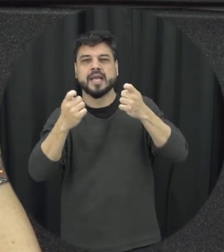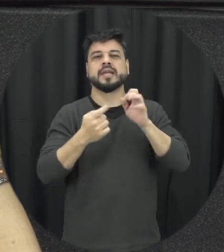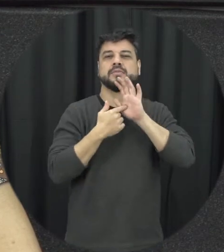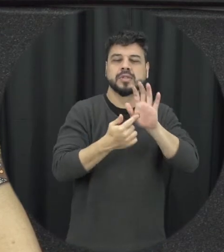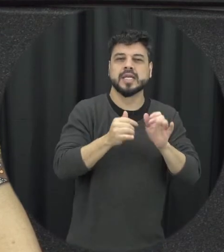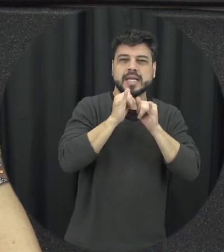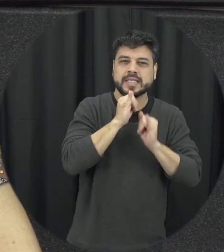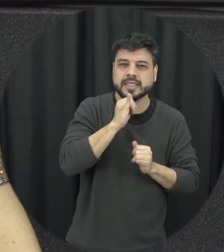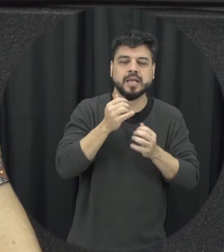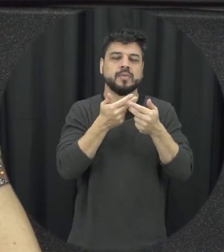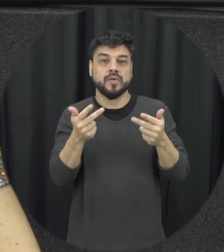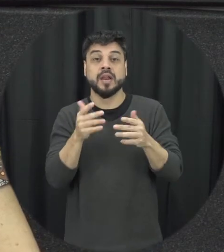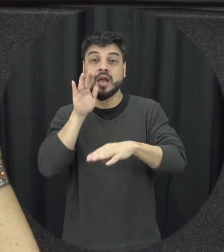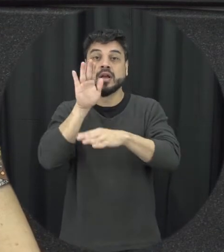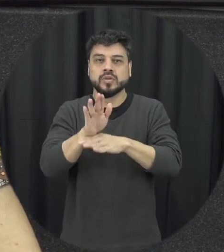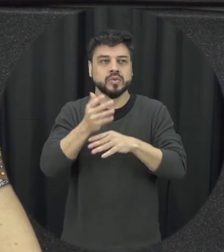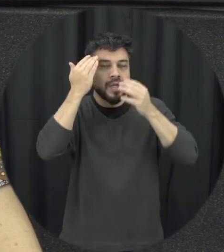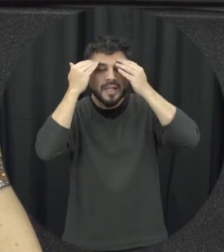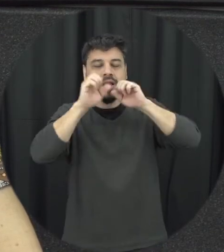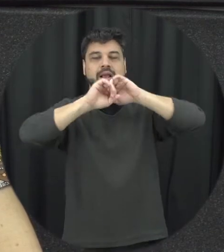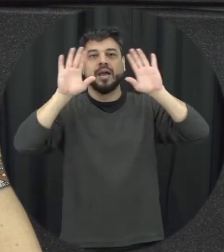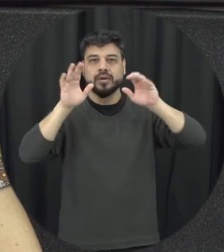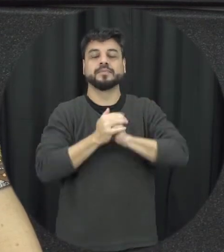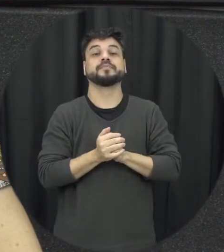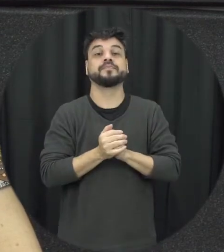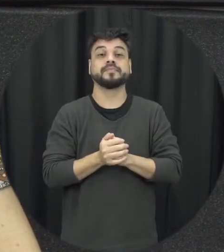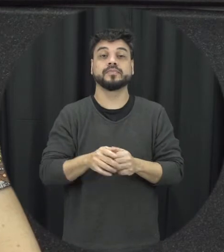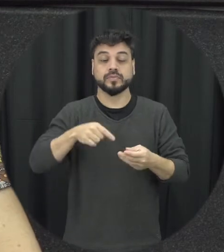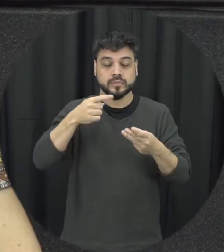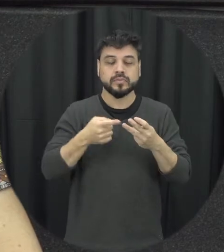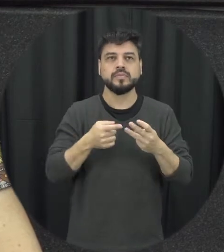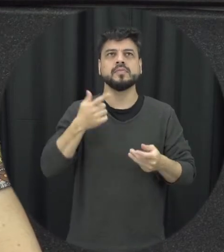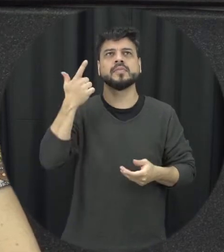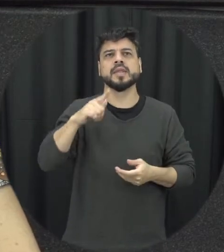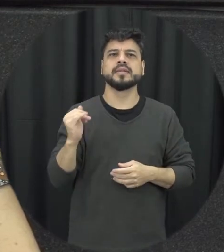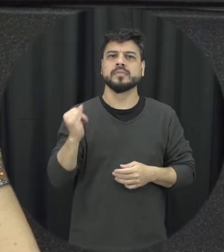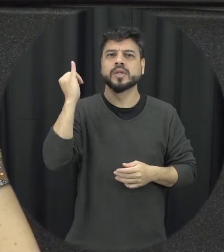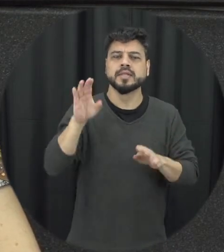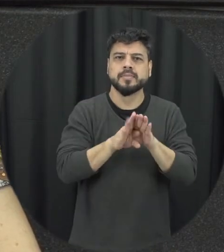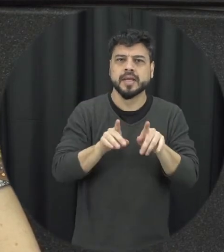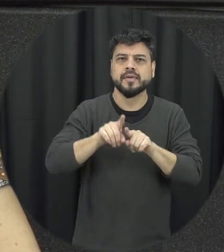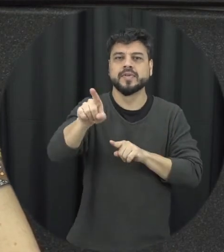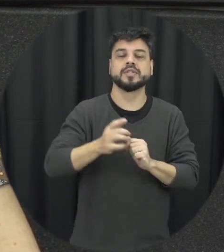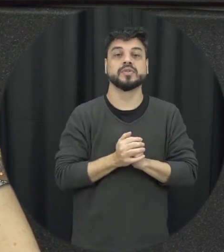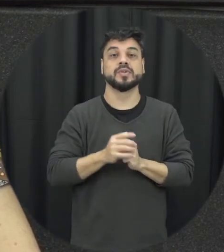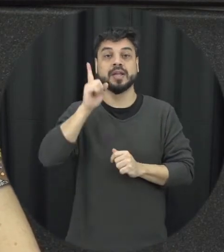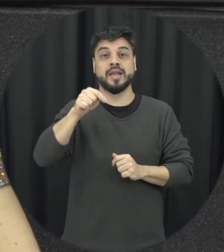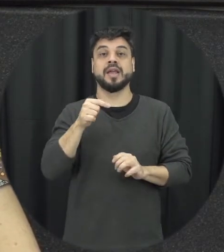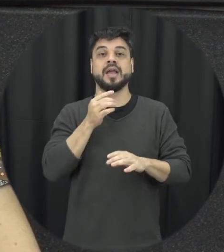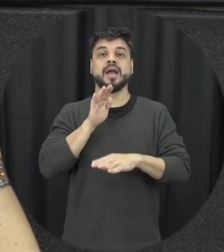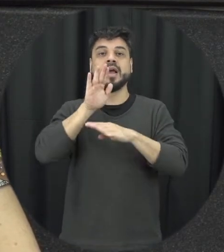importante que a lei traz é contemplar as relações e avenidas de orientação sexual mas não ser